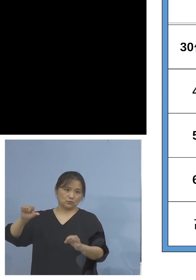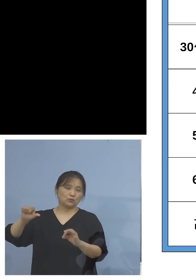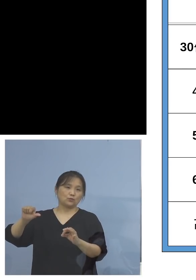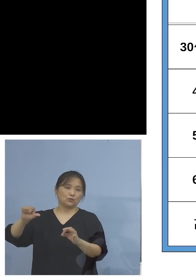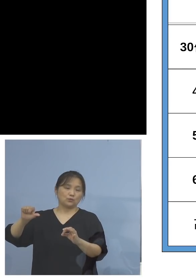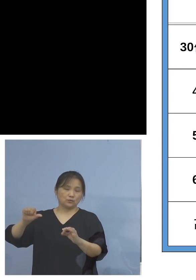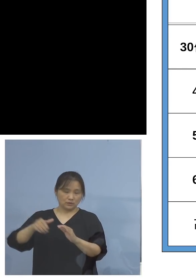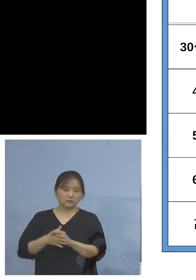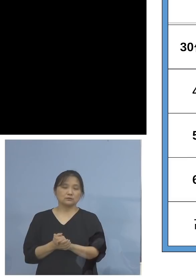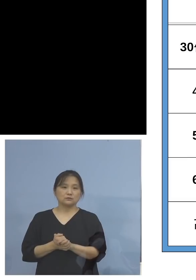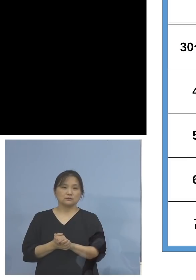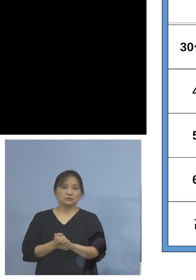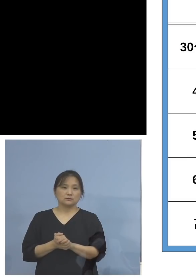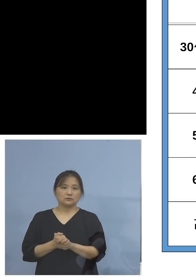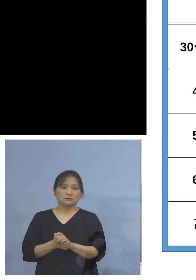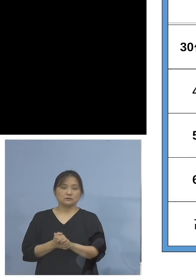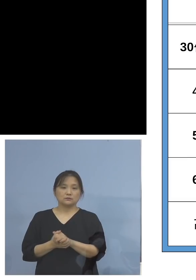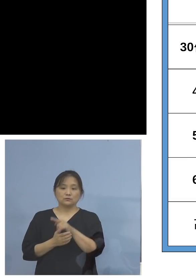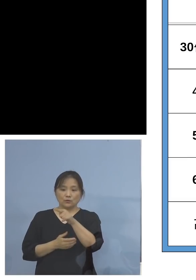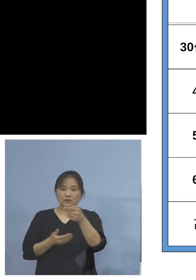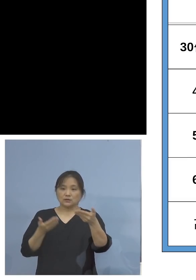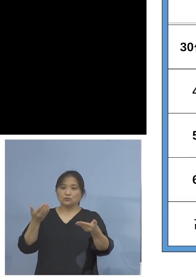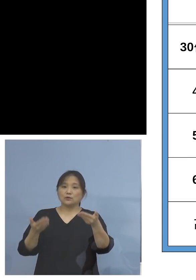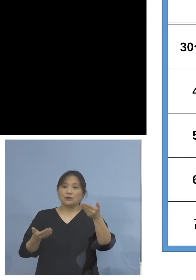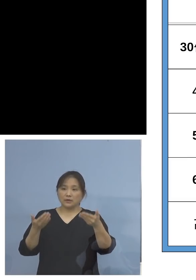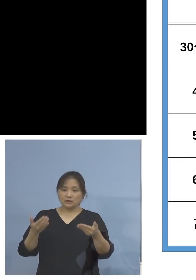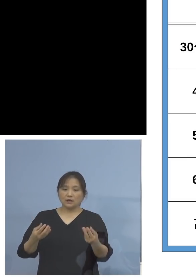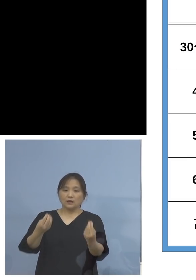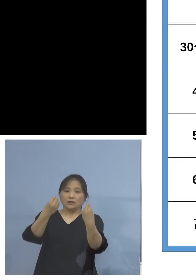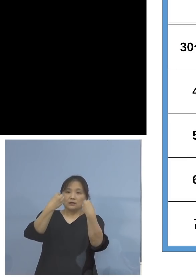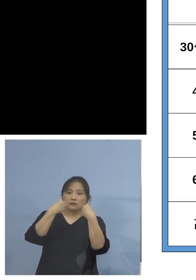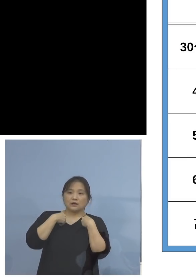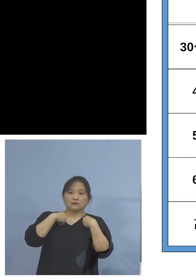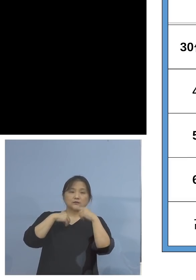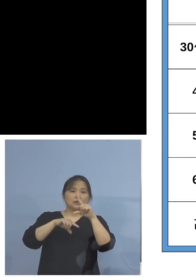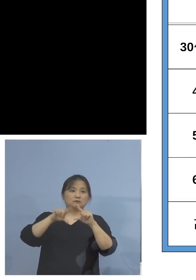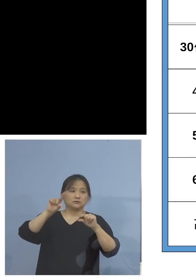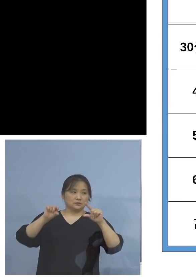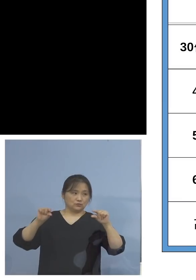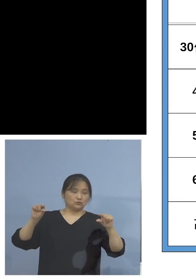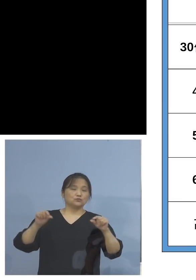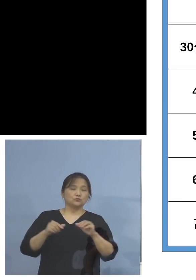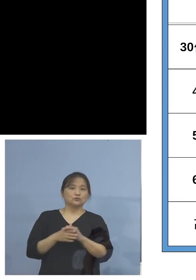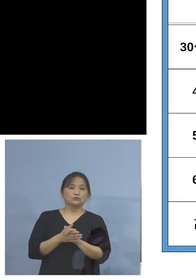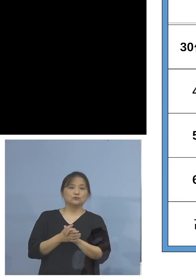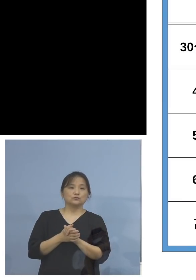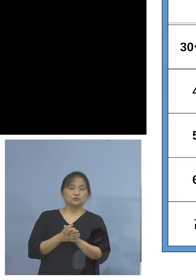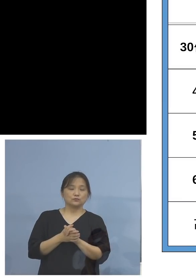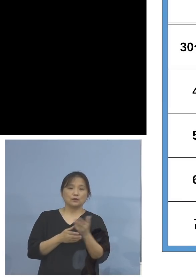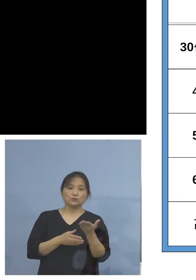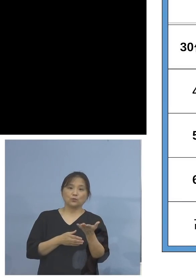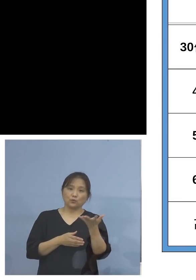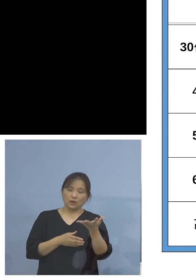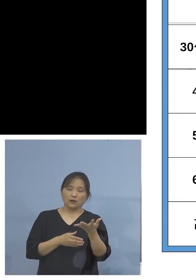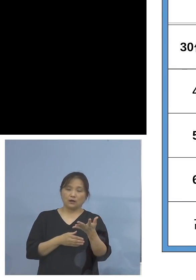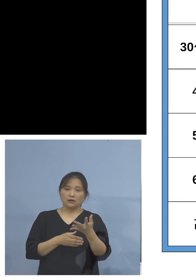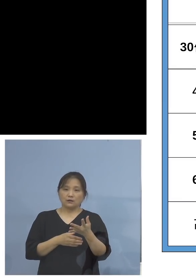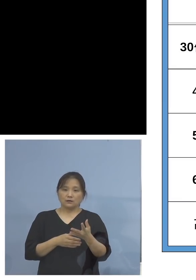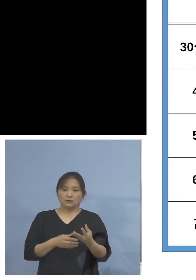さあそれに比べて今度は感染率 こちらですね、じゃあ今15.3パーセントしか